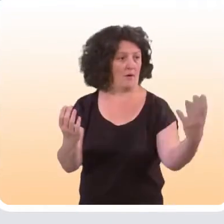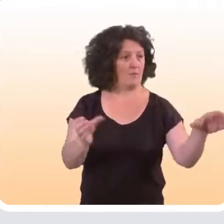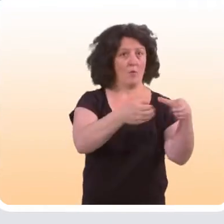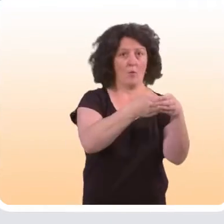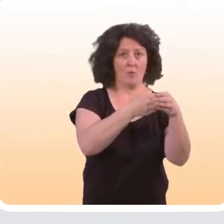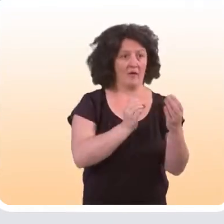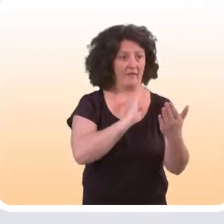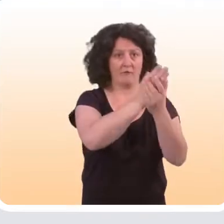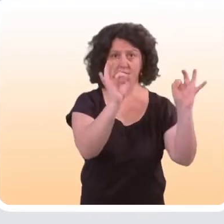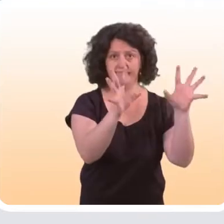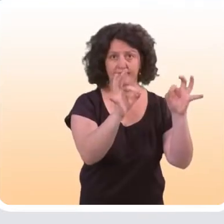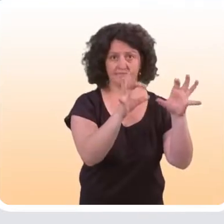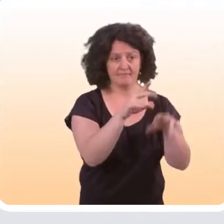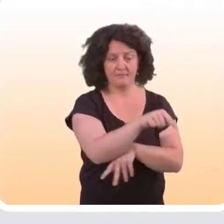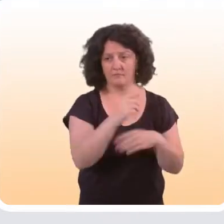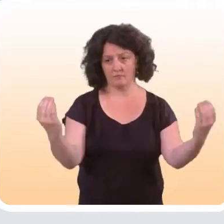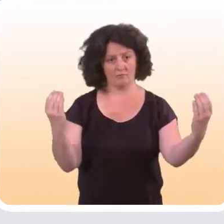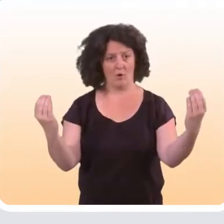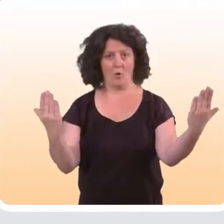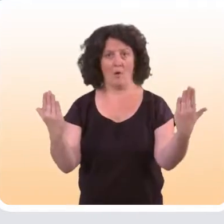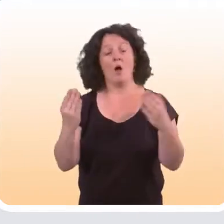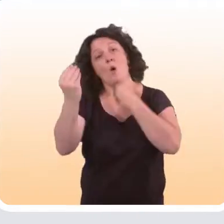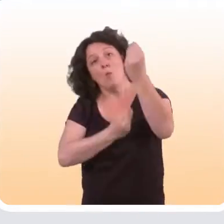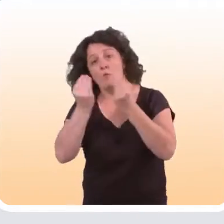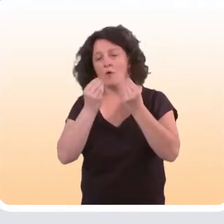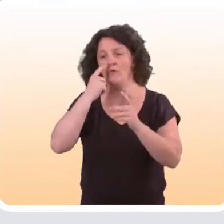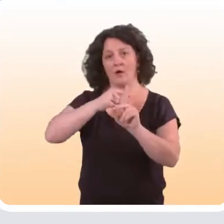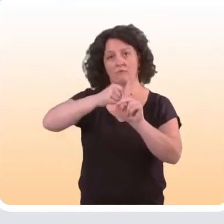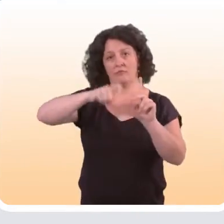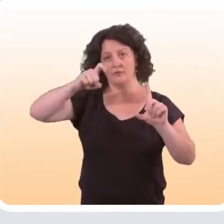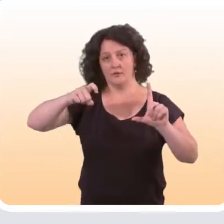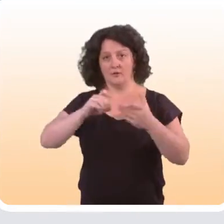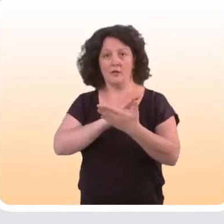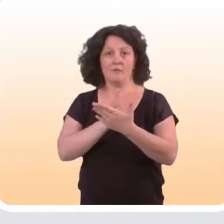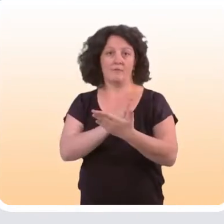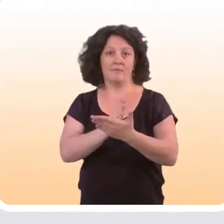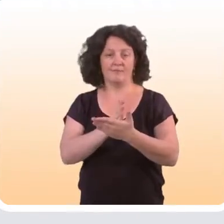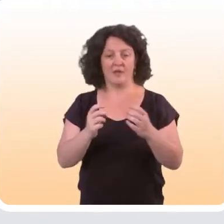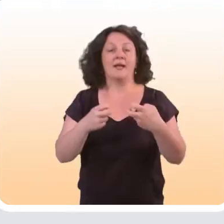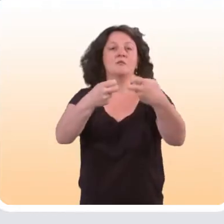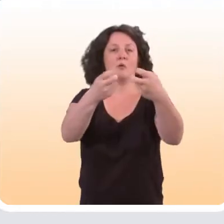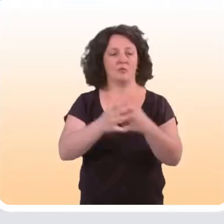versus un groupe qui n’a pas bénéficié de l’intervention... Et puis il y a d’autres possibilités. On peut suivre des indicateurs intermédiaires.